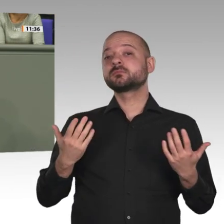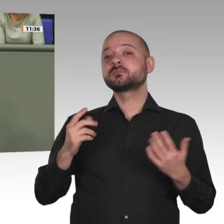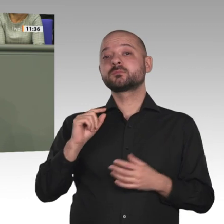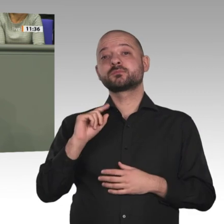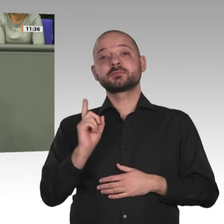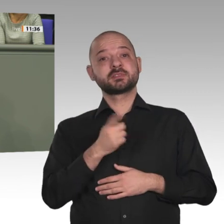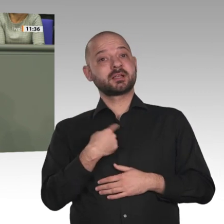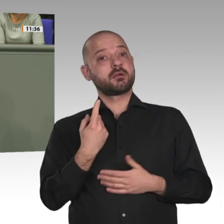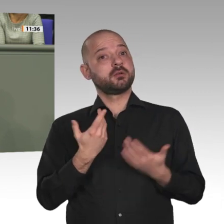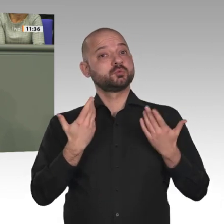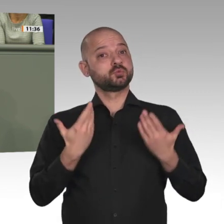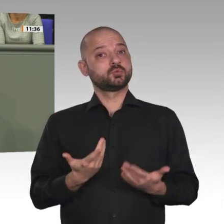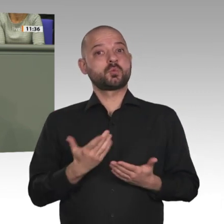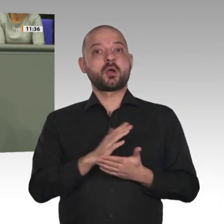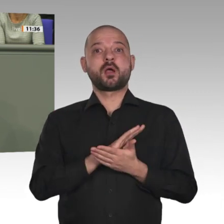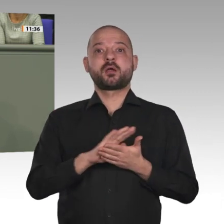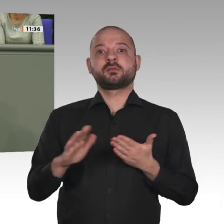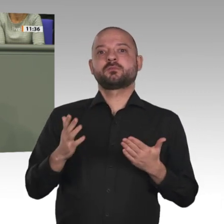Mandats sehr sorgfältig.